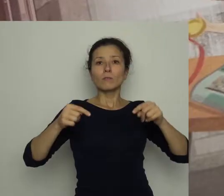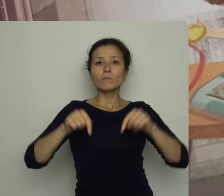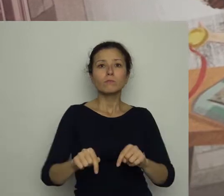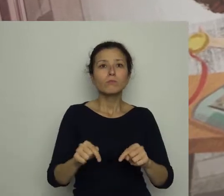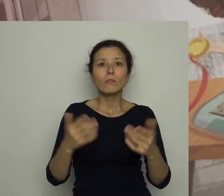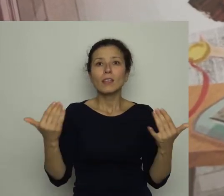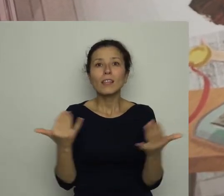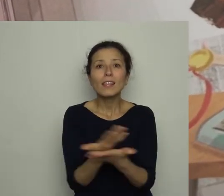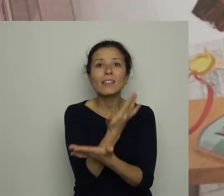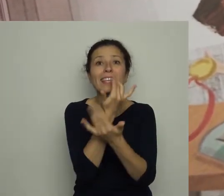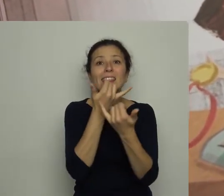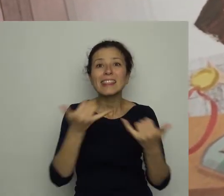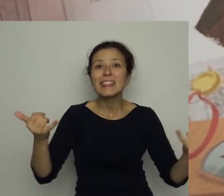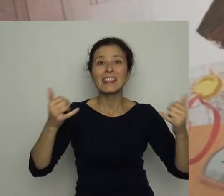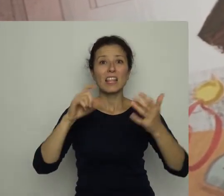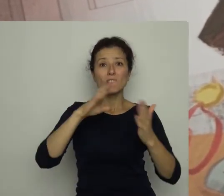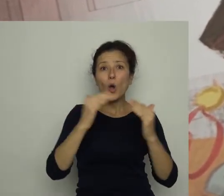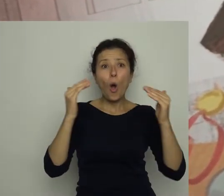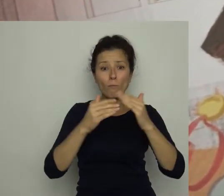w pokoju pełnym medali i pucharów.